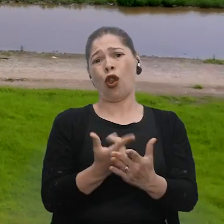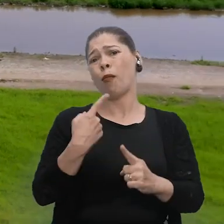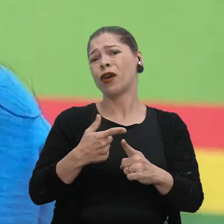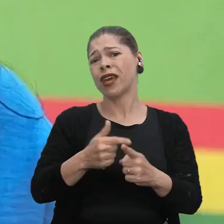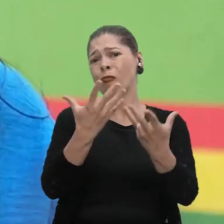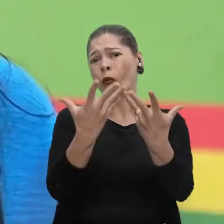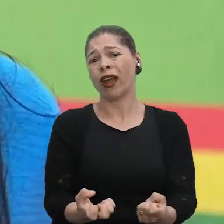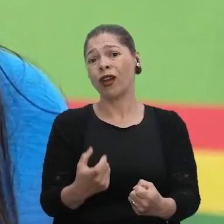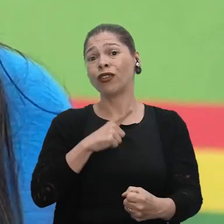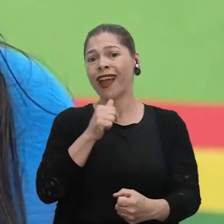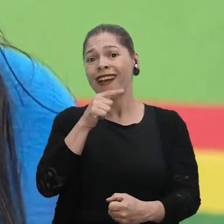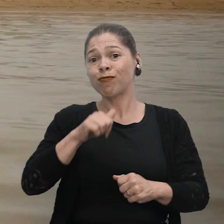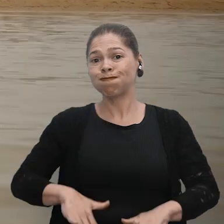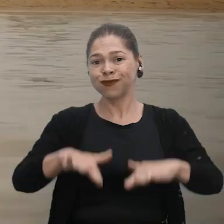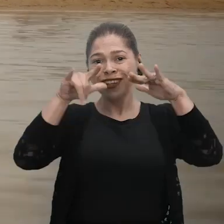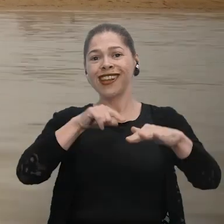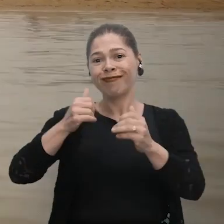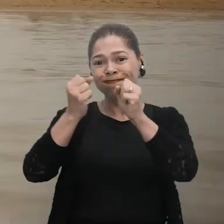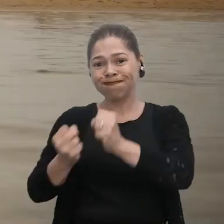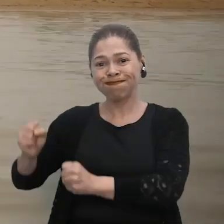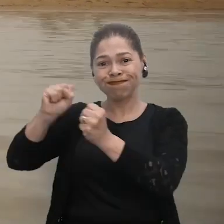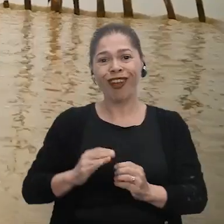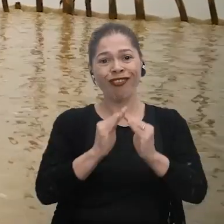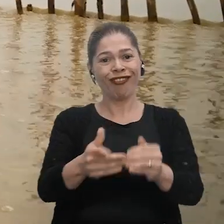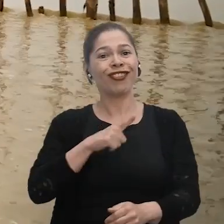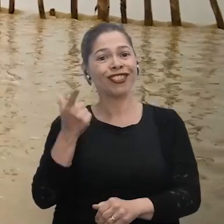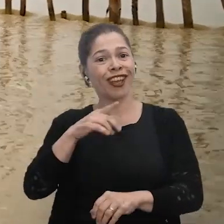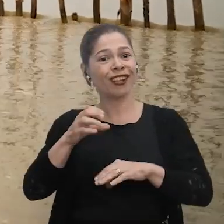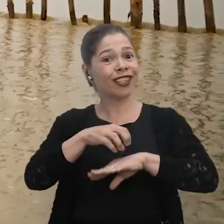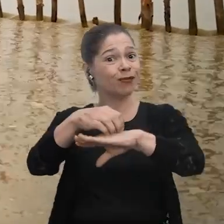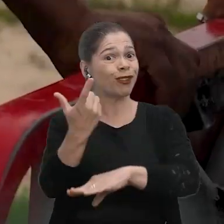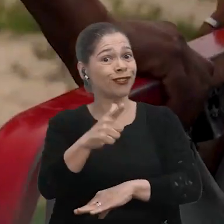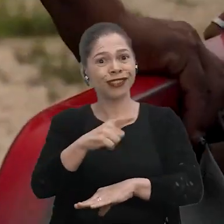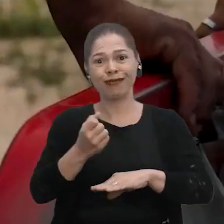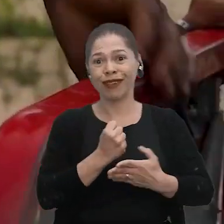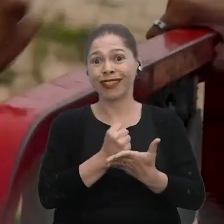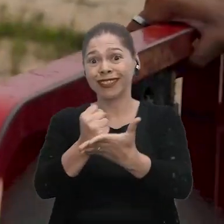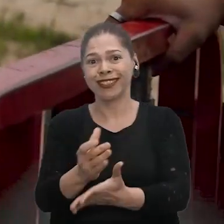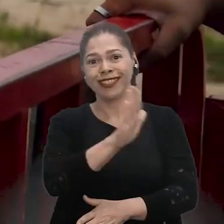Quando está cheio, vem a canoa, né? E quando está seco não tem transporte para trazer as crianças até aqui. A dificuldade que a gente está encontrando